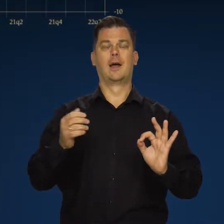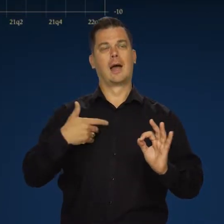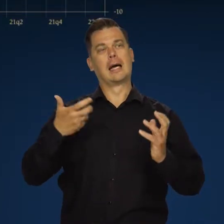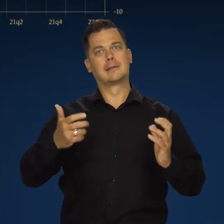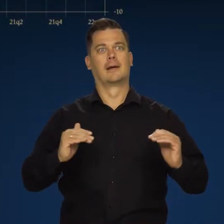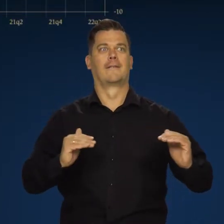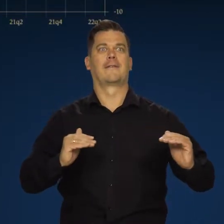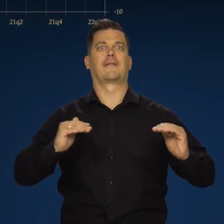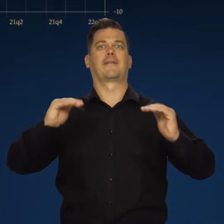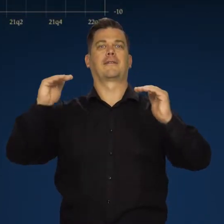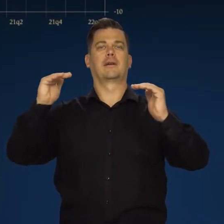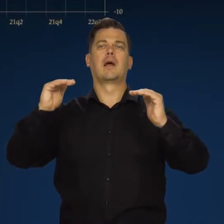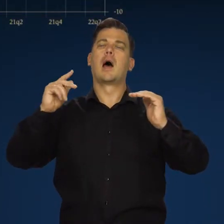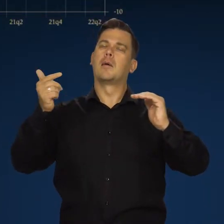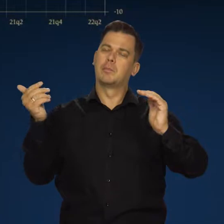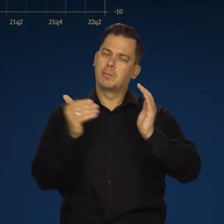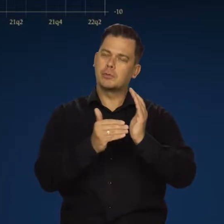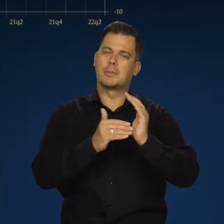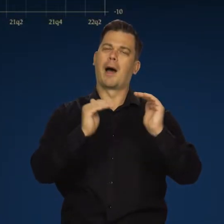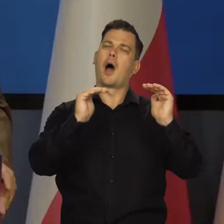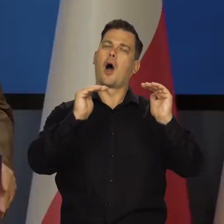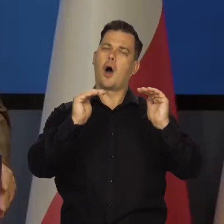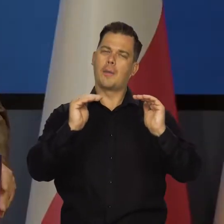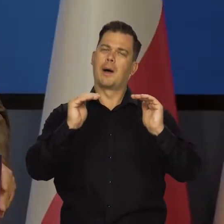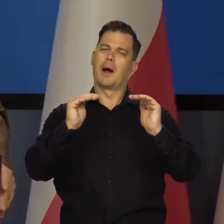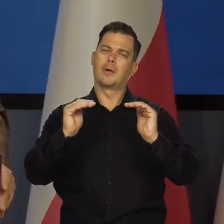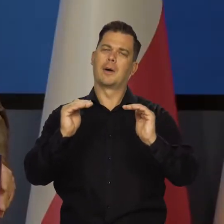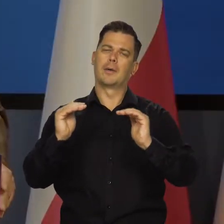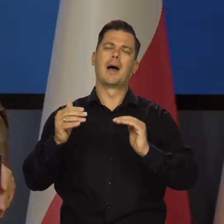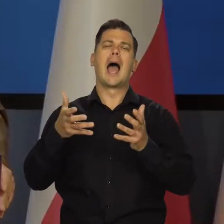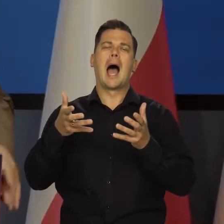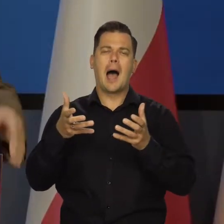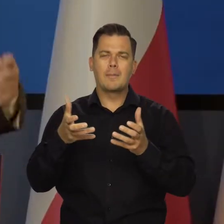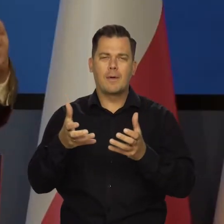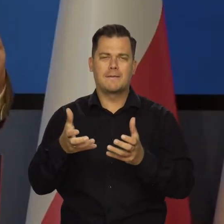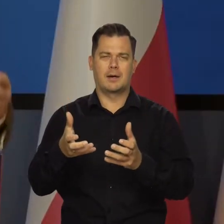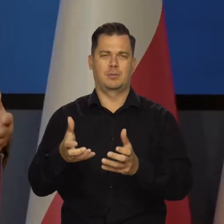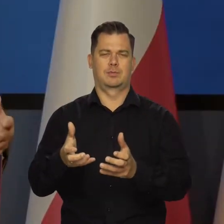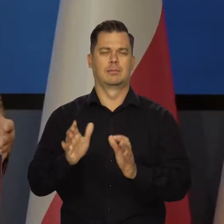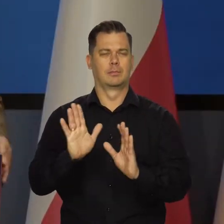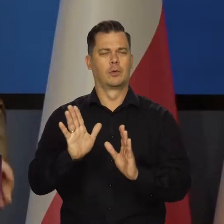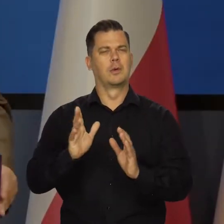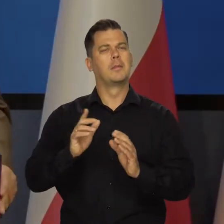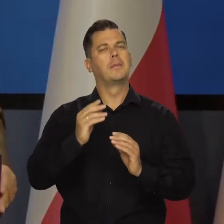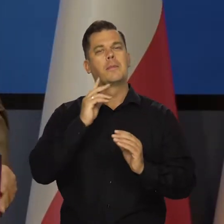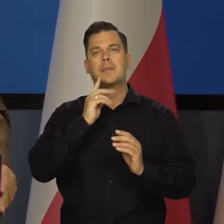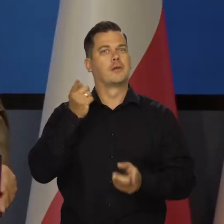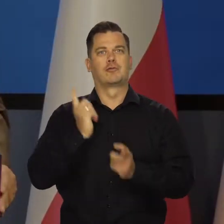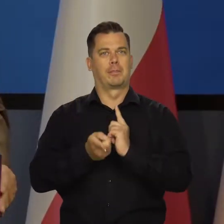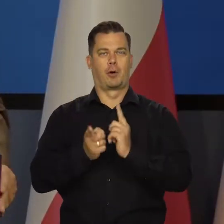Chcielibyśmy, żeby nastąpiło pewne wyhamowanie aktywności gospodarczej czy nawet znaczące wyhamowanie aktywności gospodarczej.